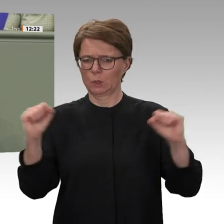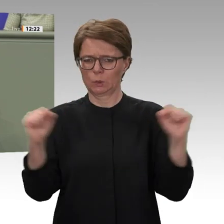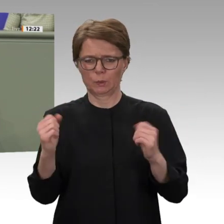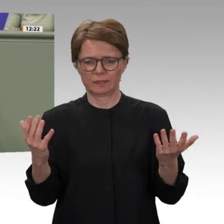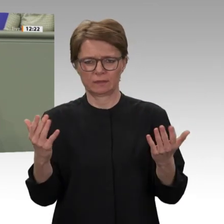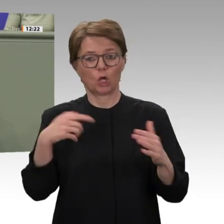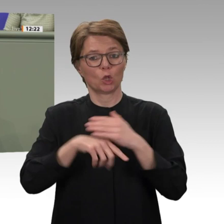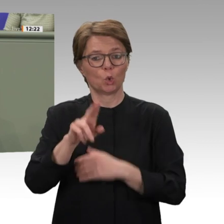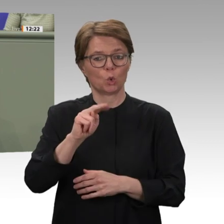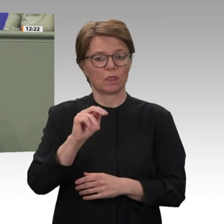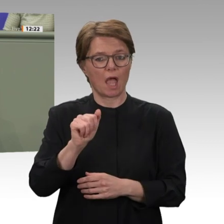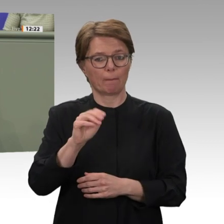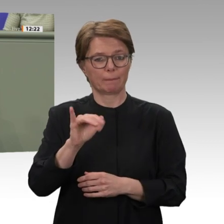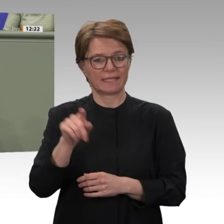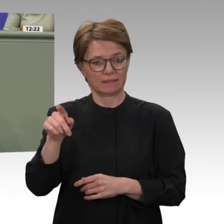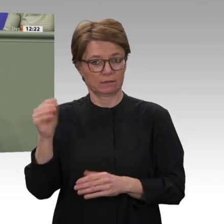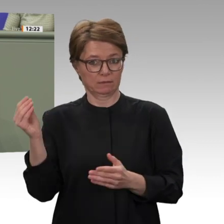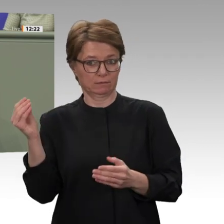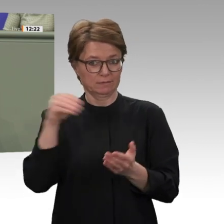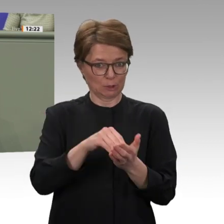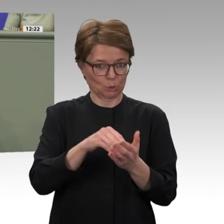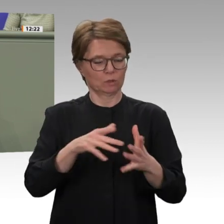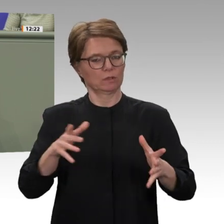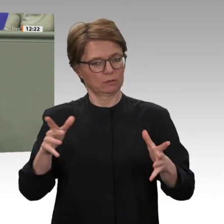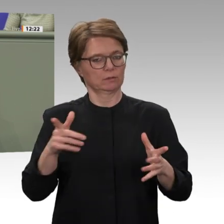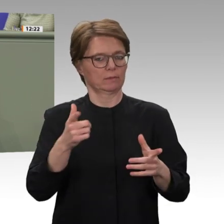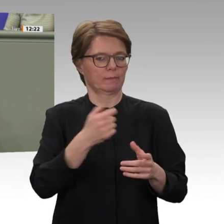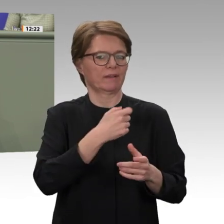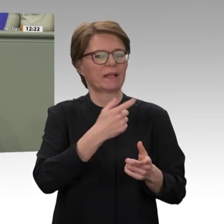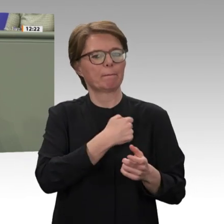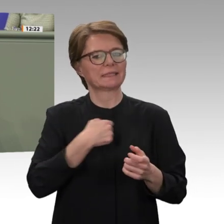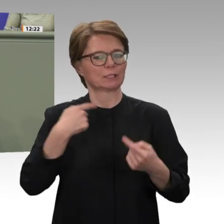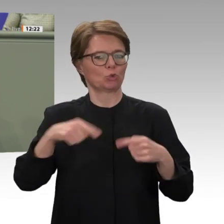Die Höchstgrenze soll daher ab dem 1. April 2020 auf dann 20 Soldatinnen und Soldaten